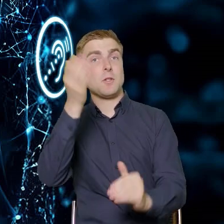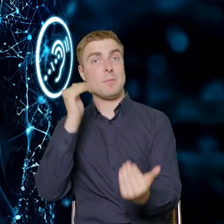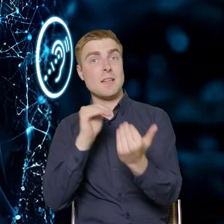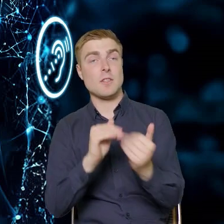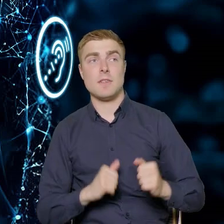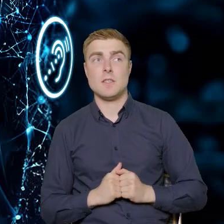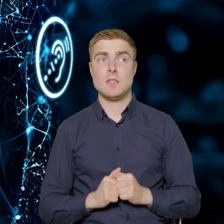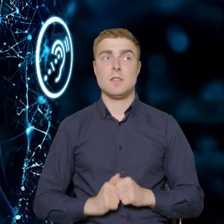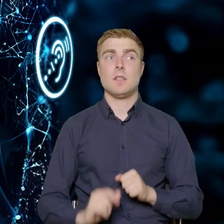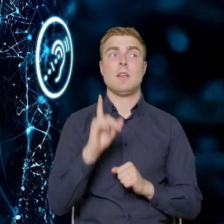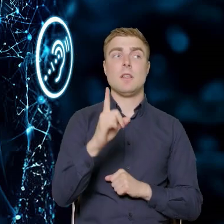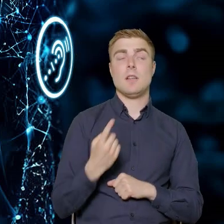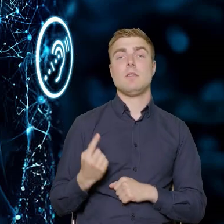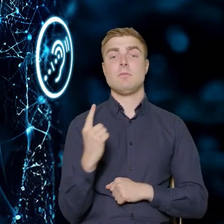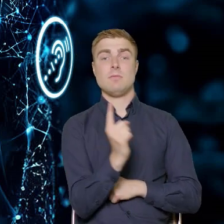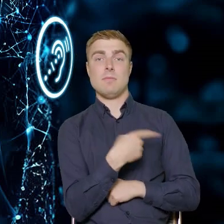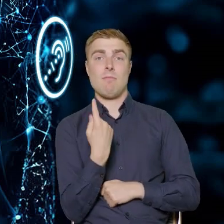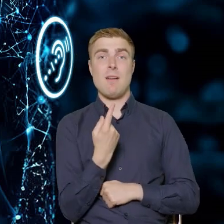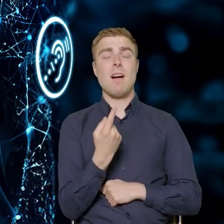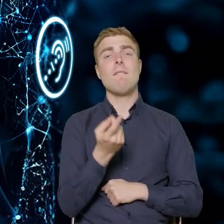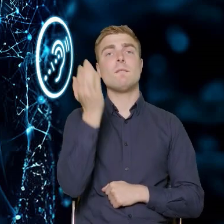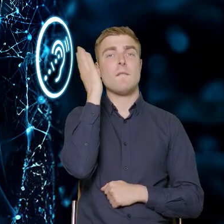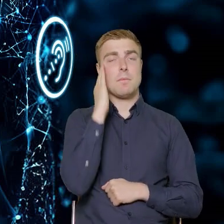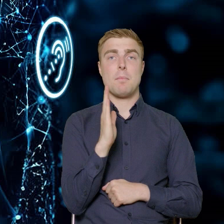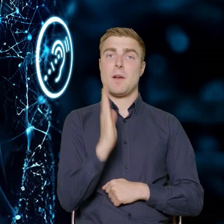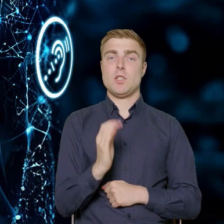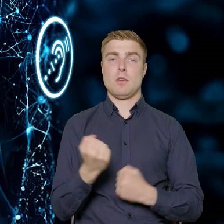ale upatrujemy w tym bardzo, bardzo dużą szansę na to,